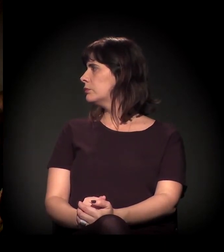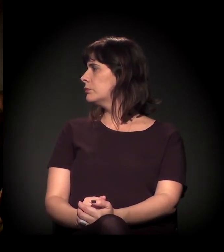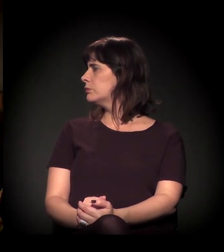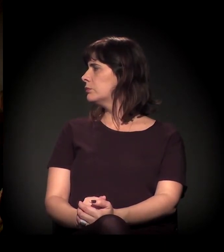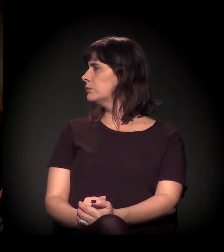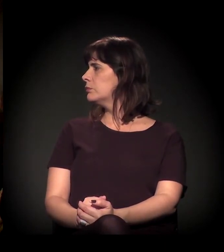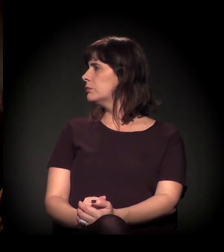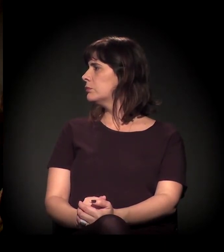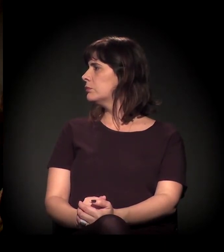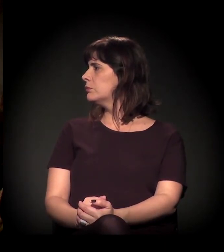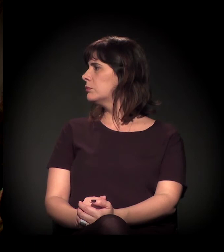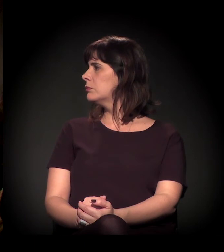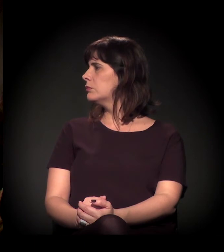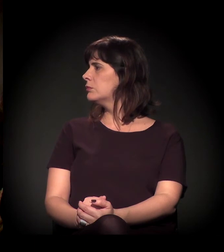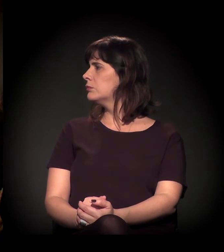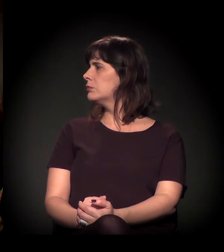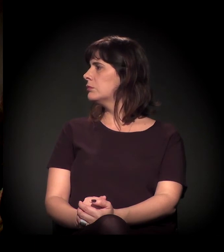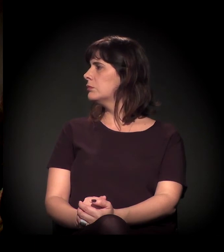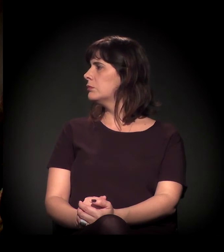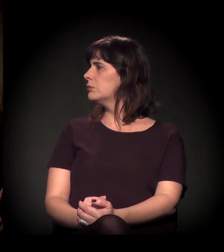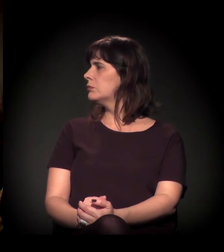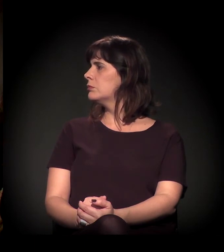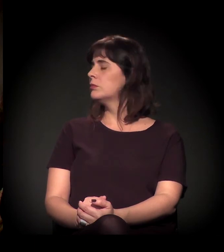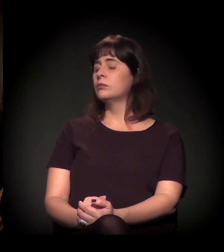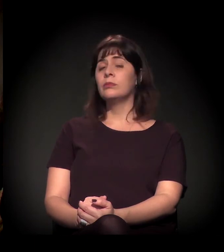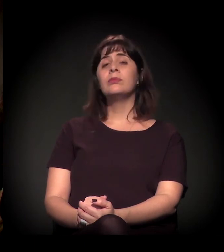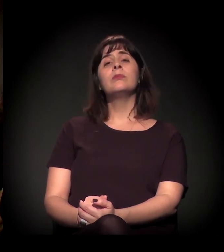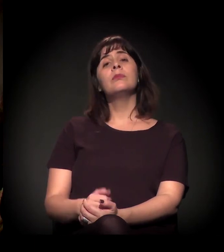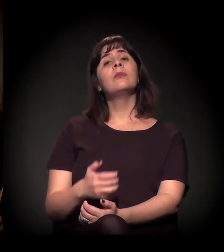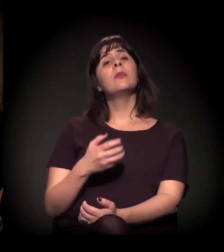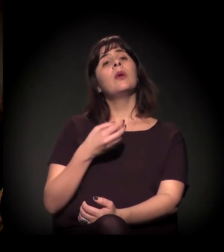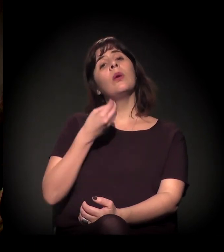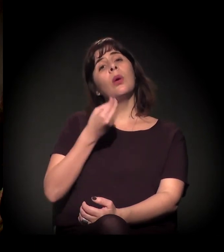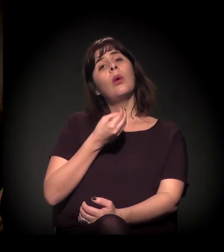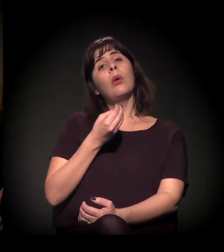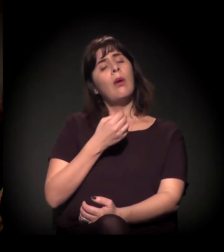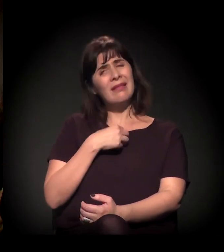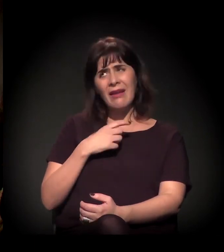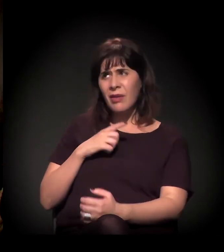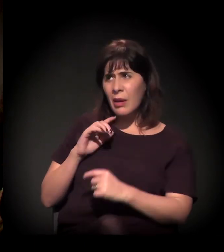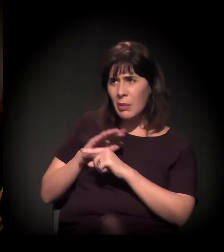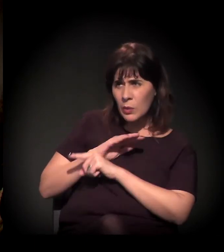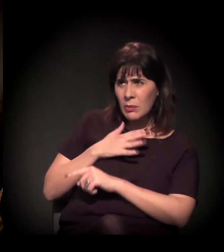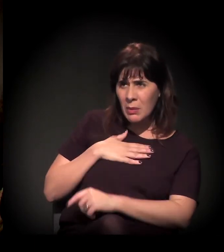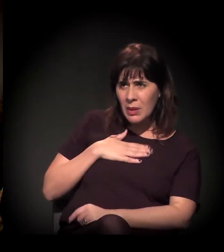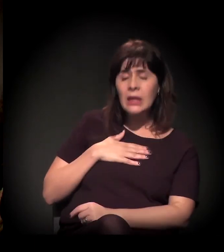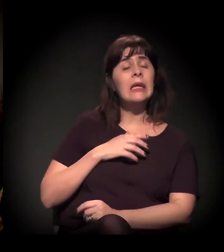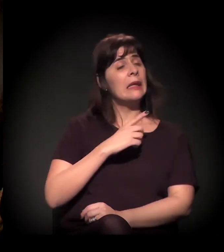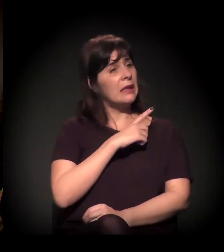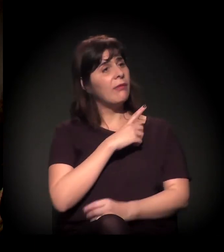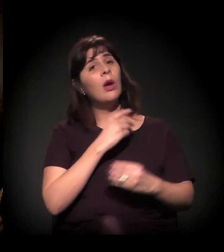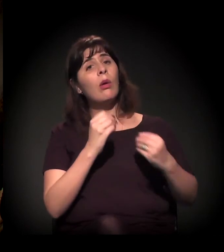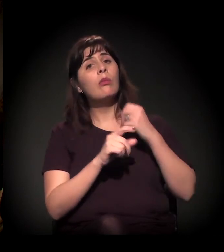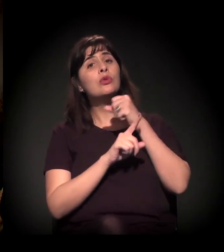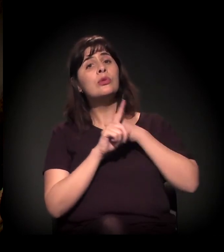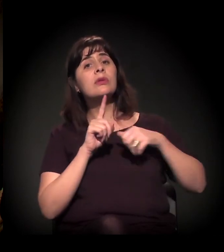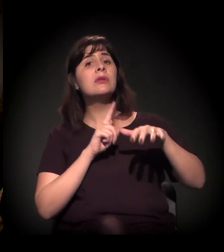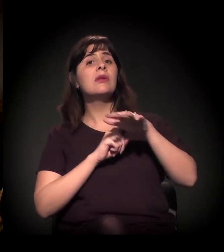Ela fez alguma pergunta para mim? Porque eu não consegui entender. Fez! O que nós podemos fazer, como sociedade civil, para auxiliar que os juízes